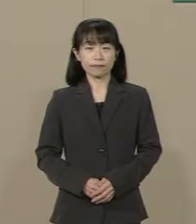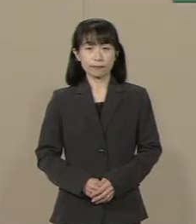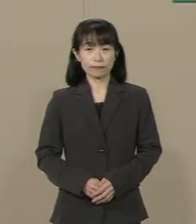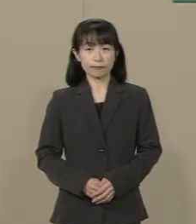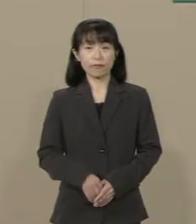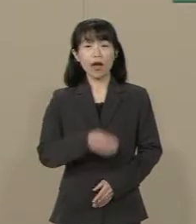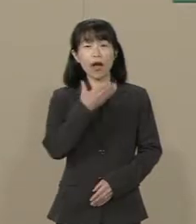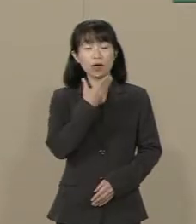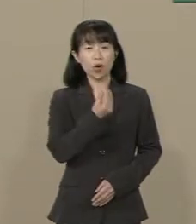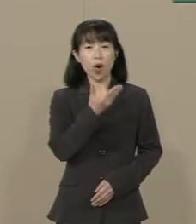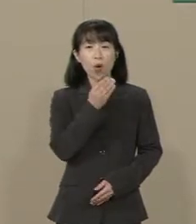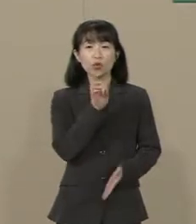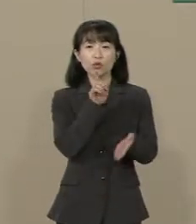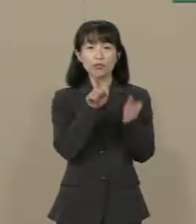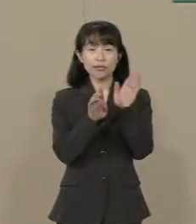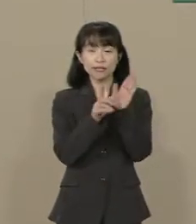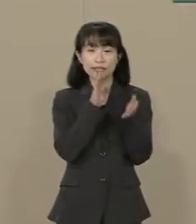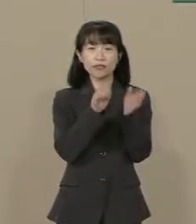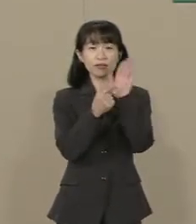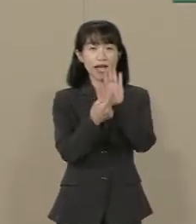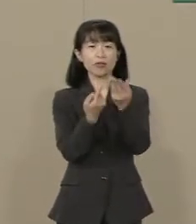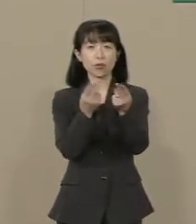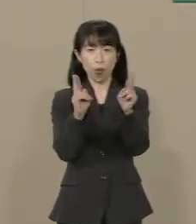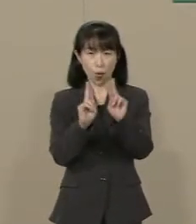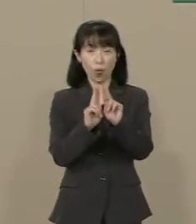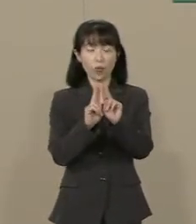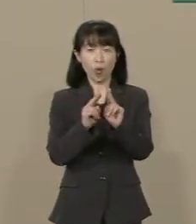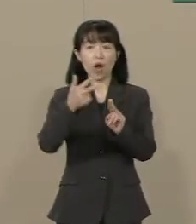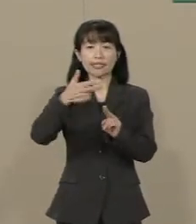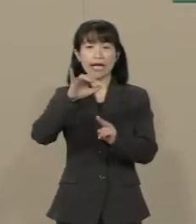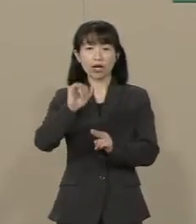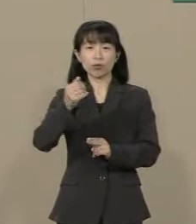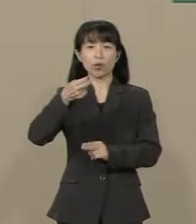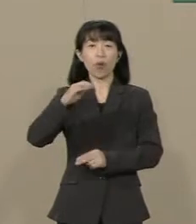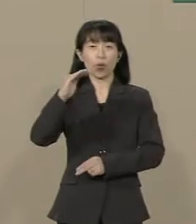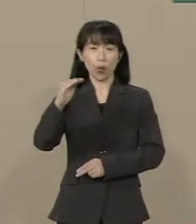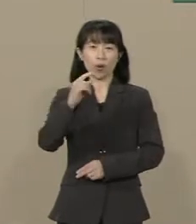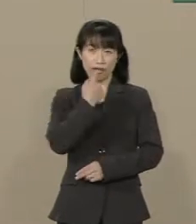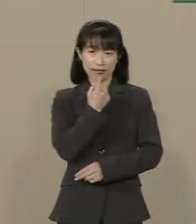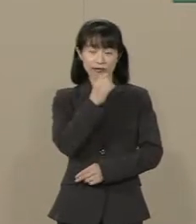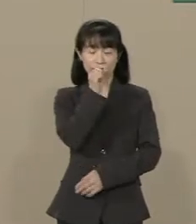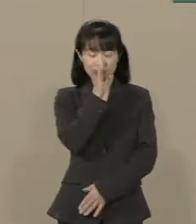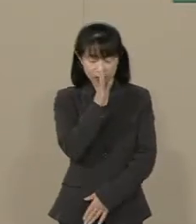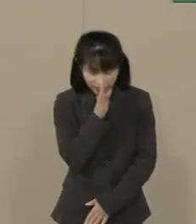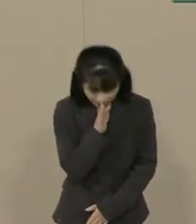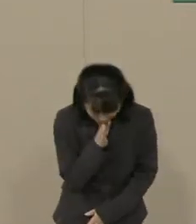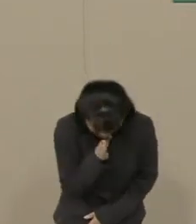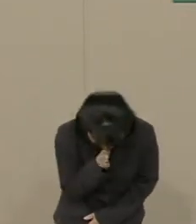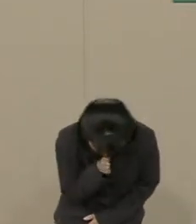幸福実現党 党主 釈量子です よろしくお願いします